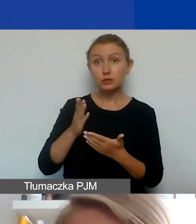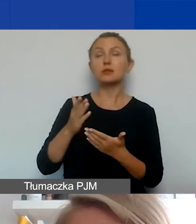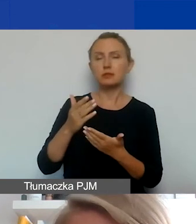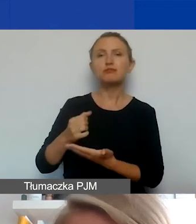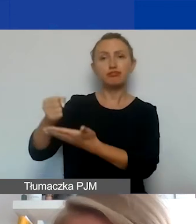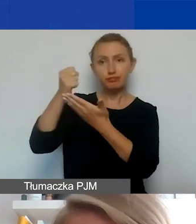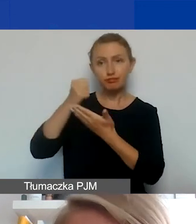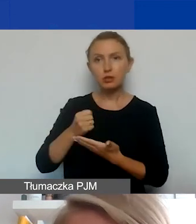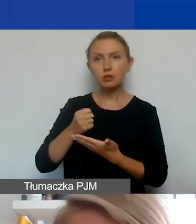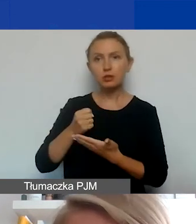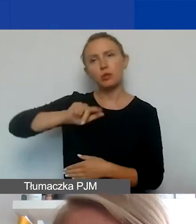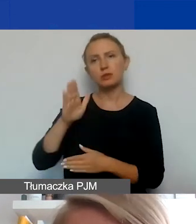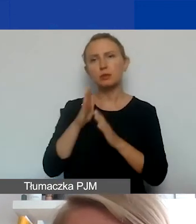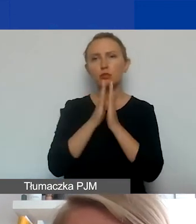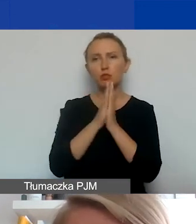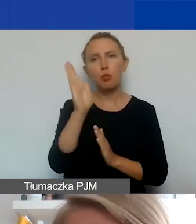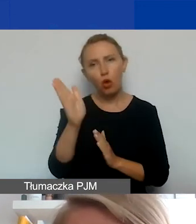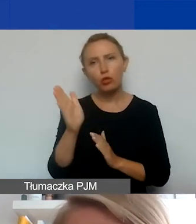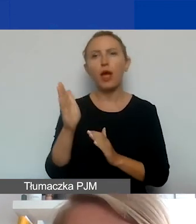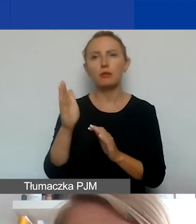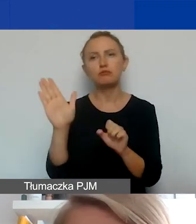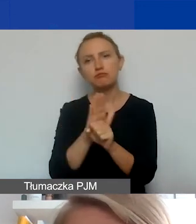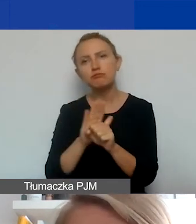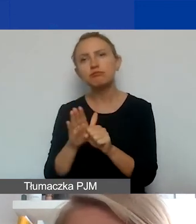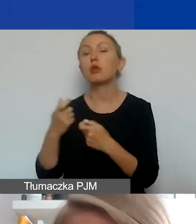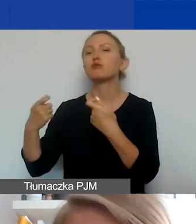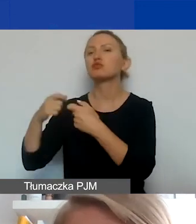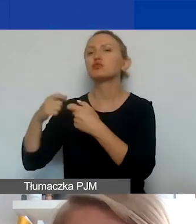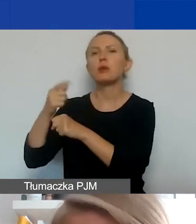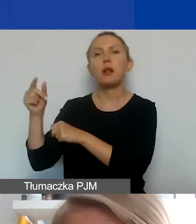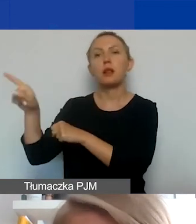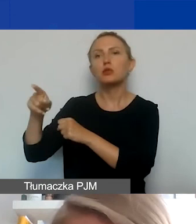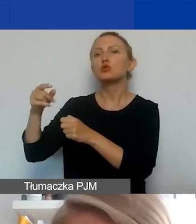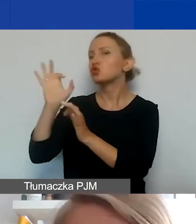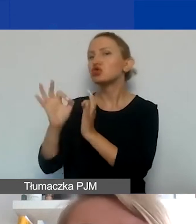to będziemy prosić później o to, żebyście z takim partnerem podpisali szczegółową umowę partnerską.